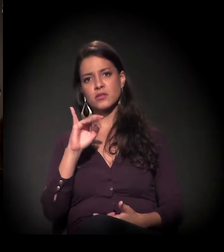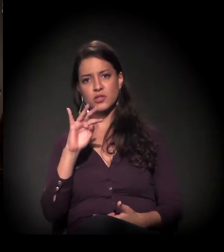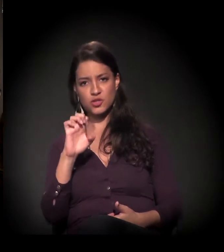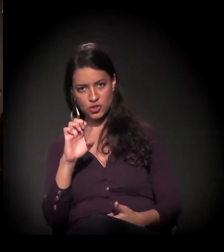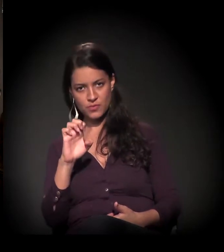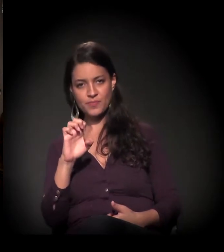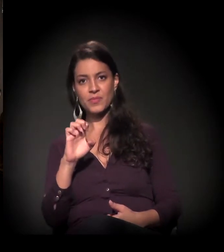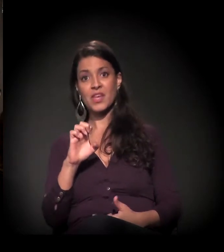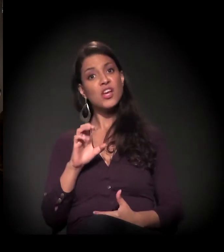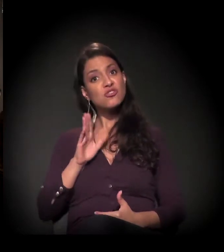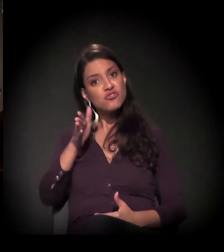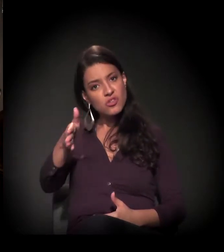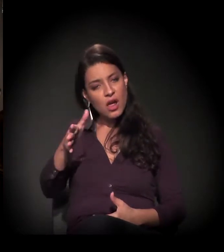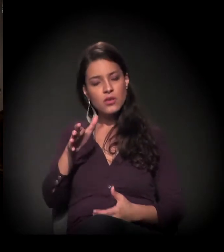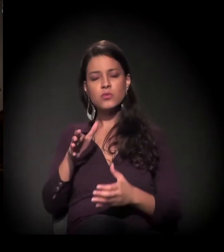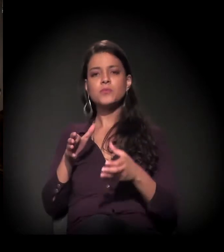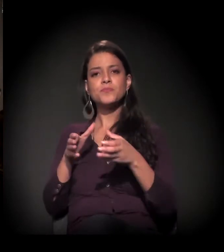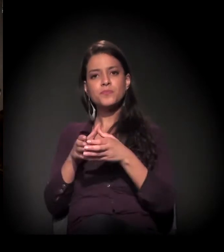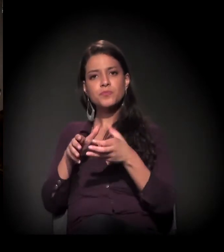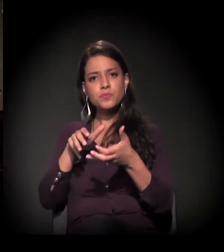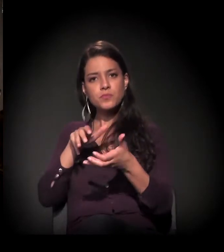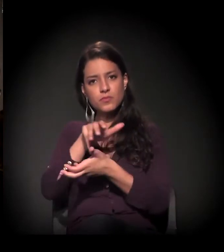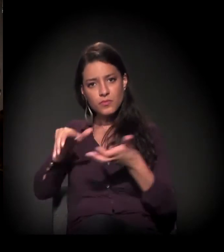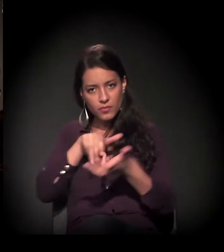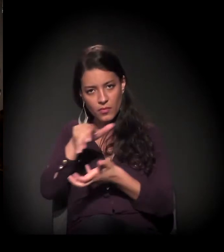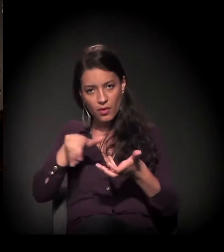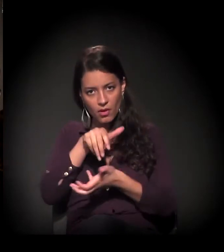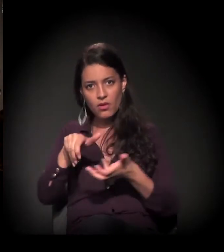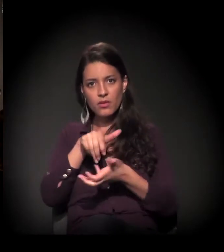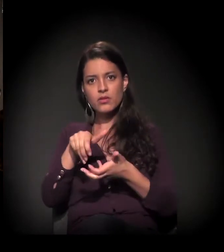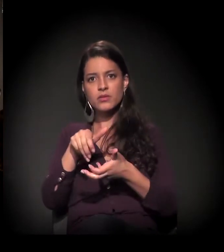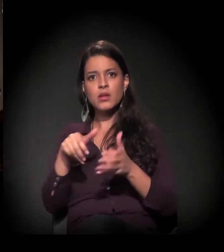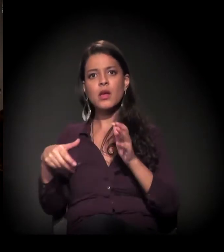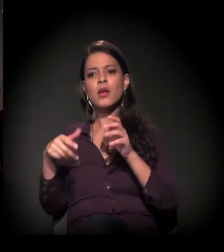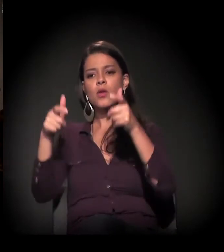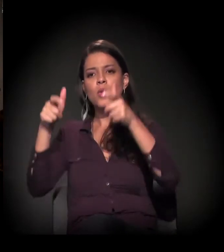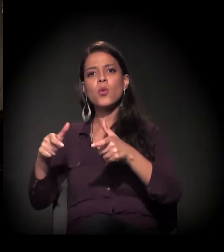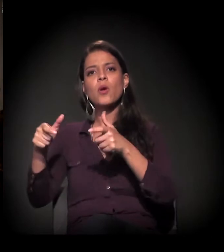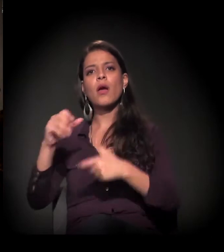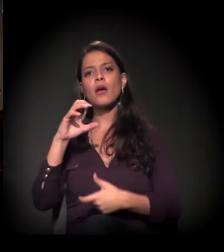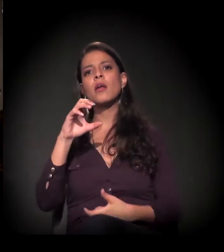diretamente no movimento ligado à população da Cracolândia.